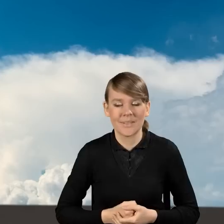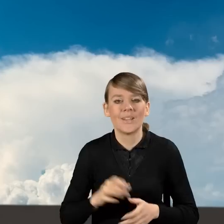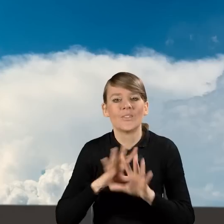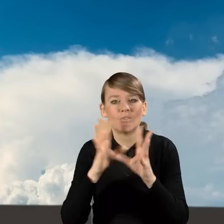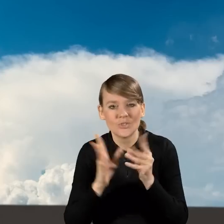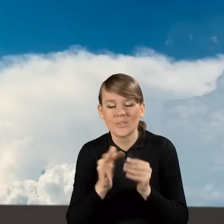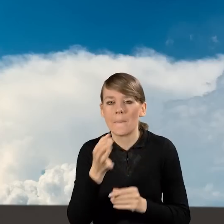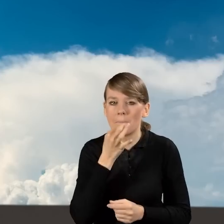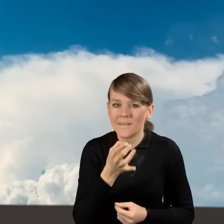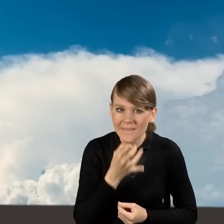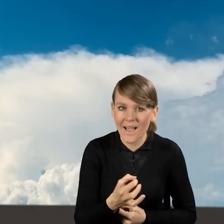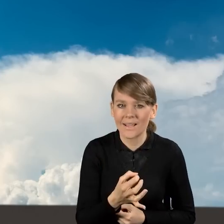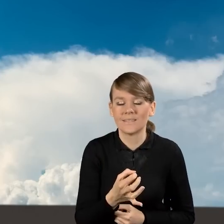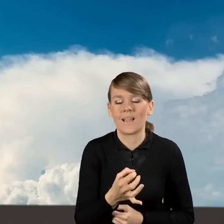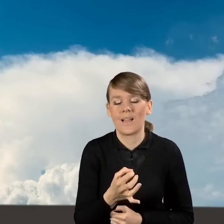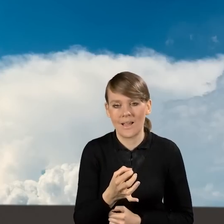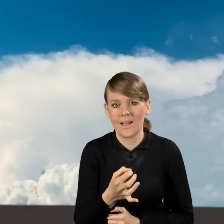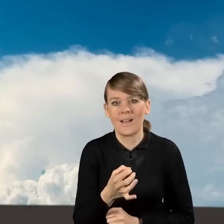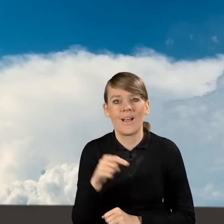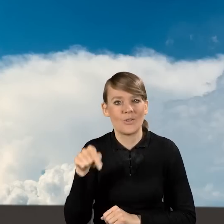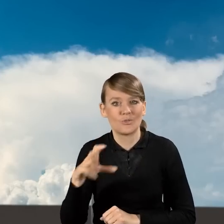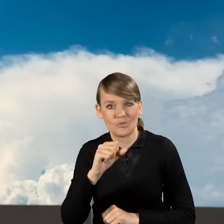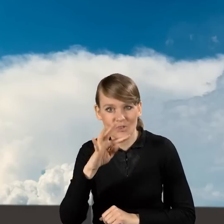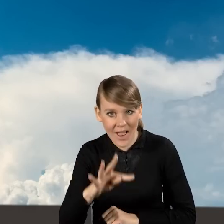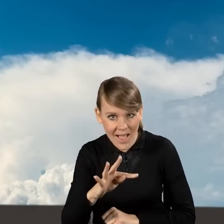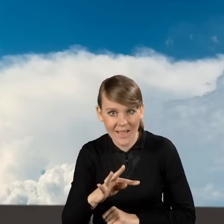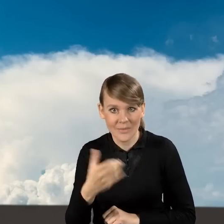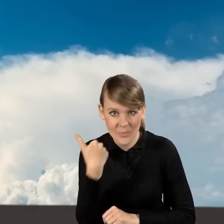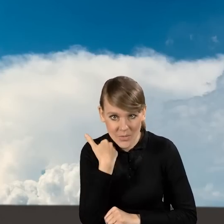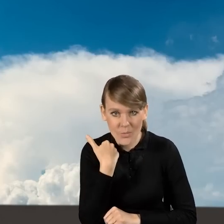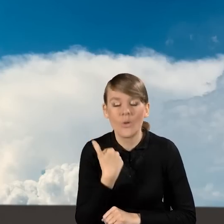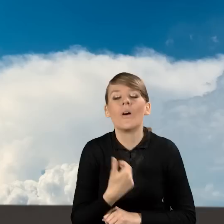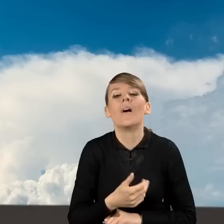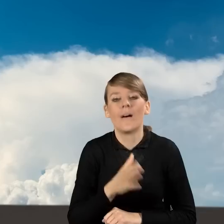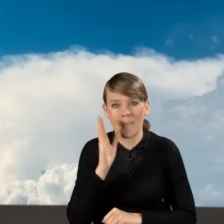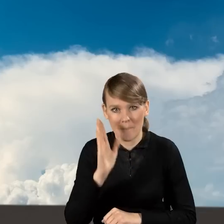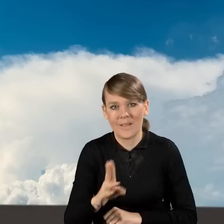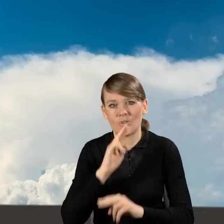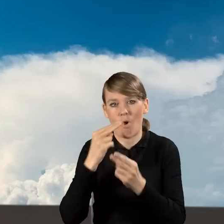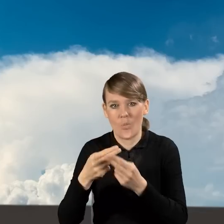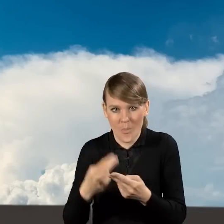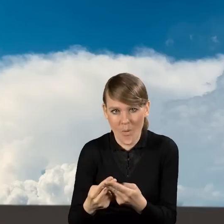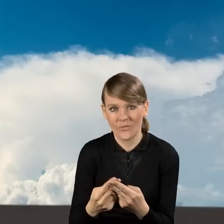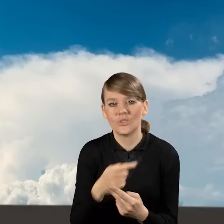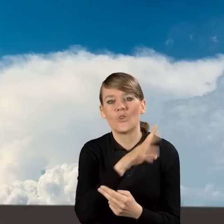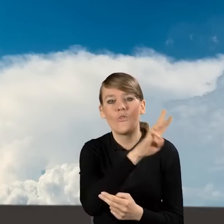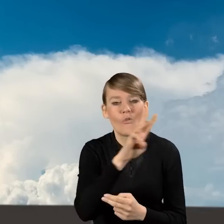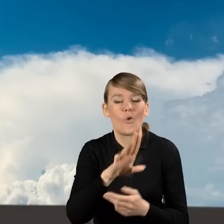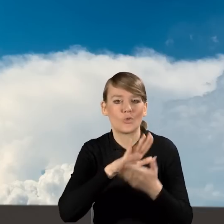Na wszystkie pytania, które pojawiały się na czacie, będziemy również zamieszczać informacje na stronie Czystego Powietrza